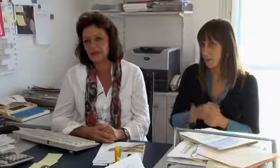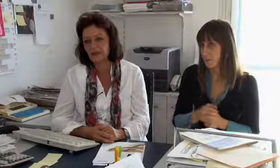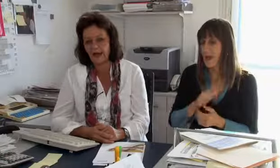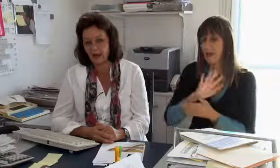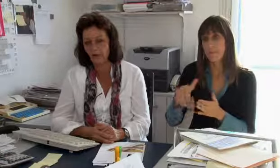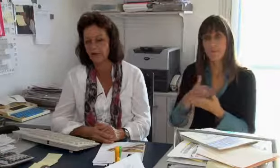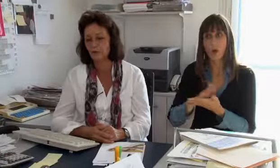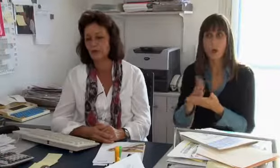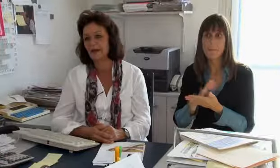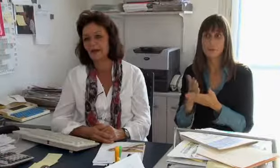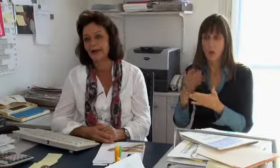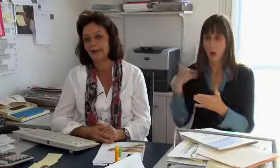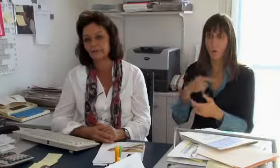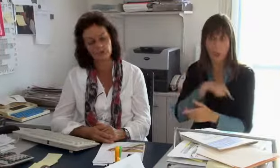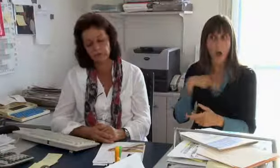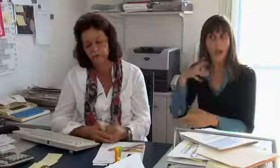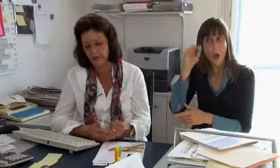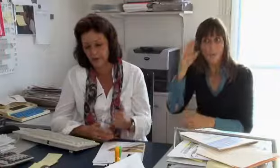Das ist ganz klar da Gebärdensprachdolmetscher